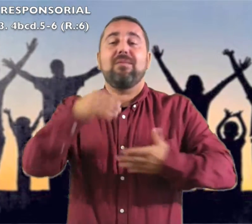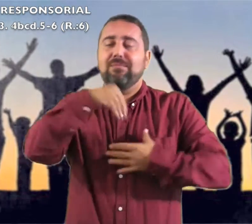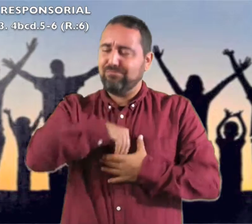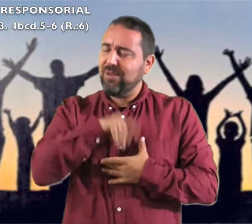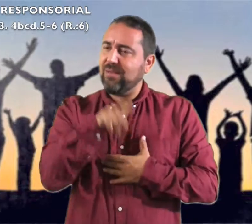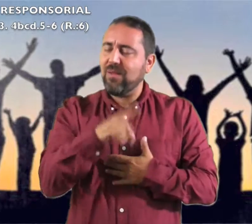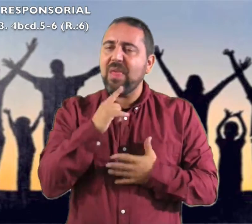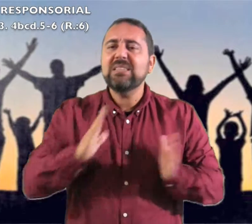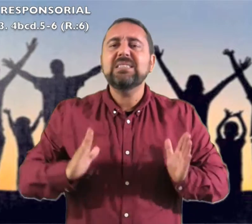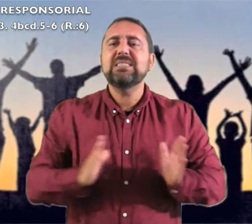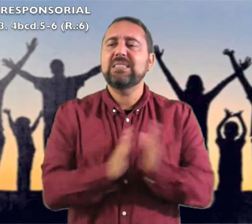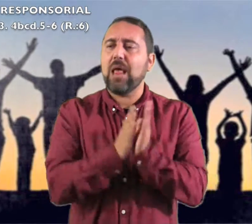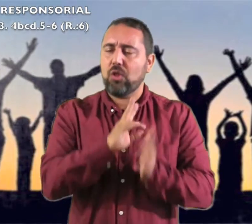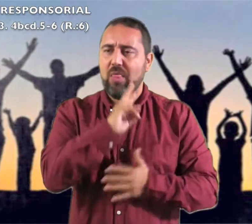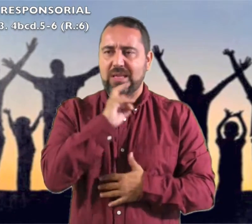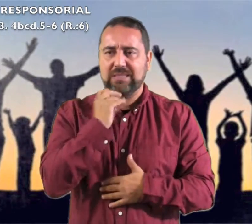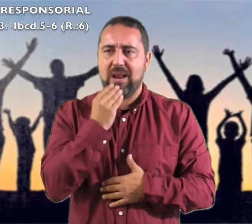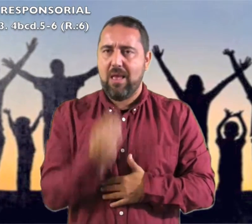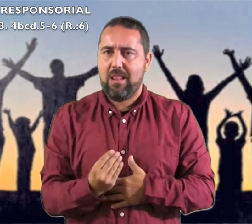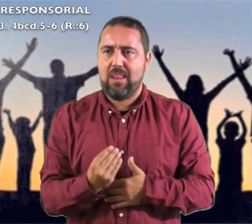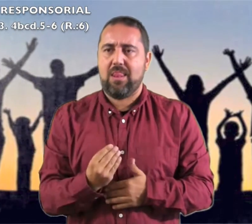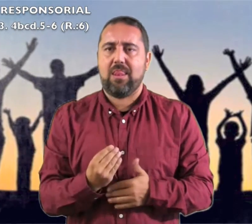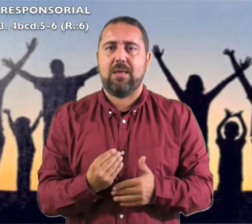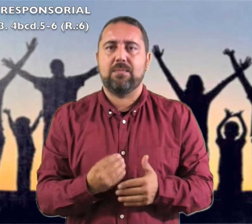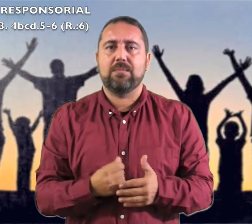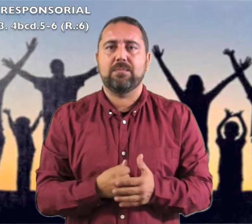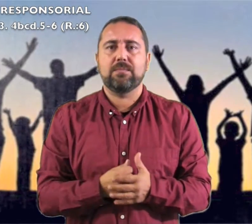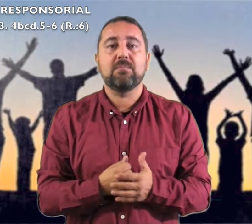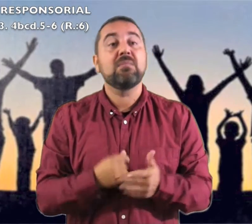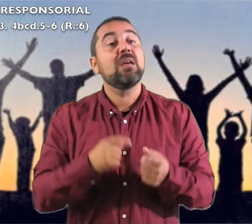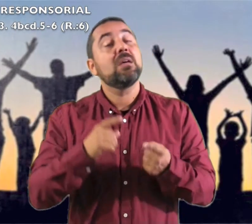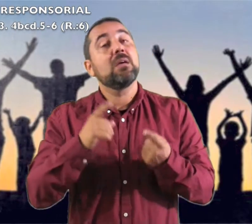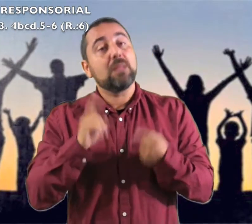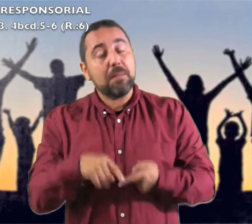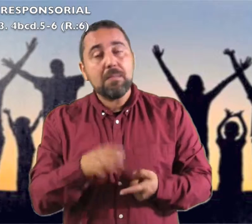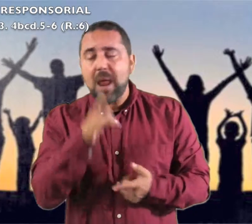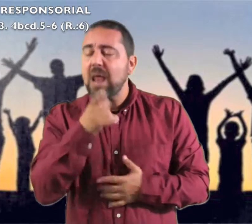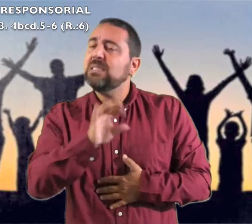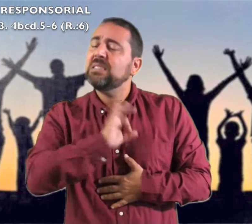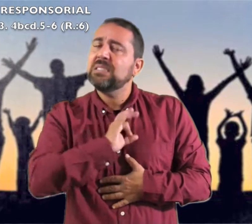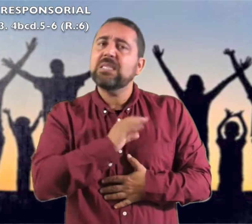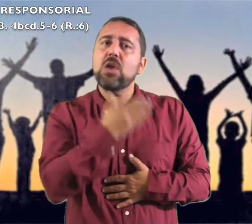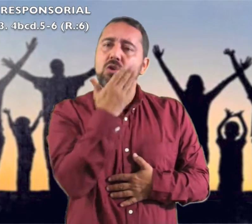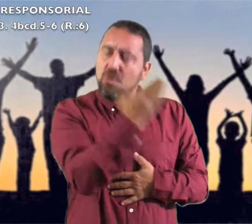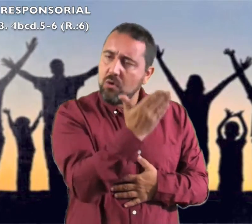el Santo de Israel Tañer